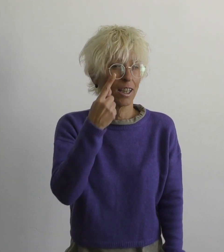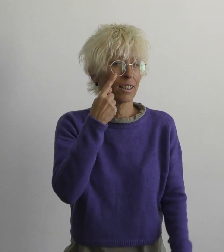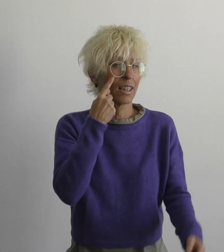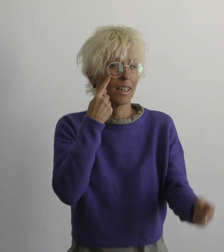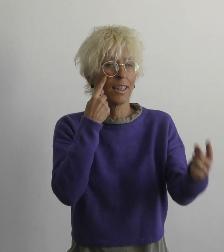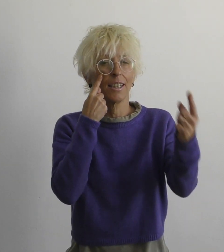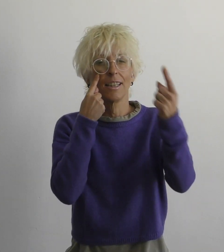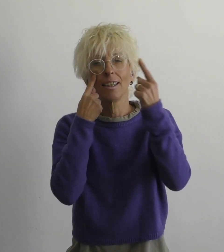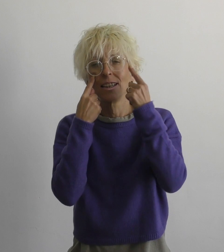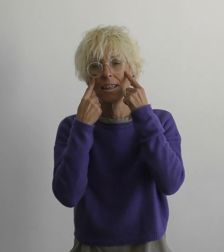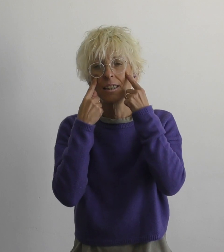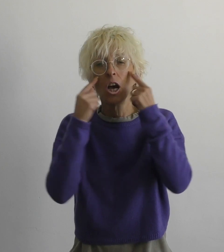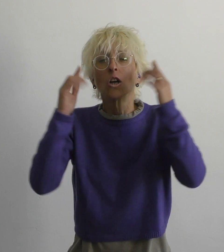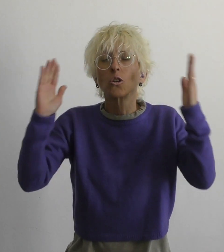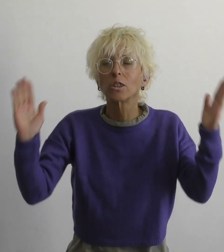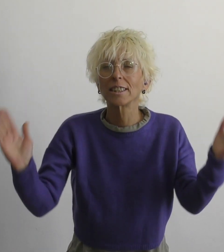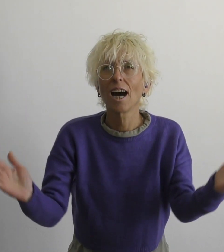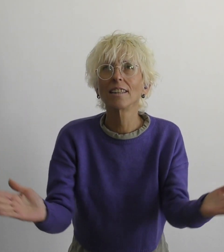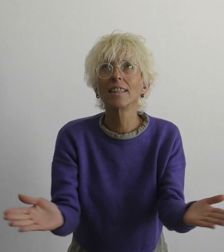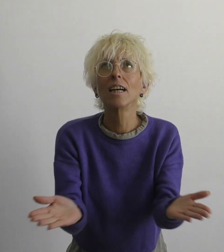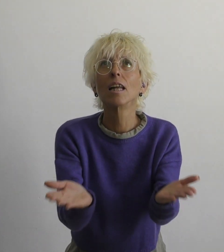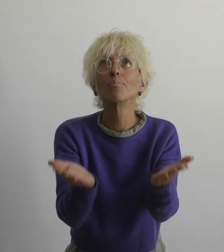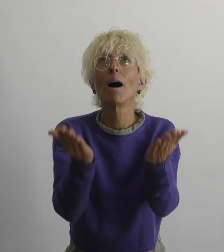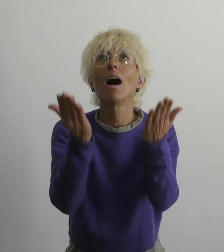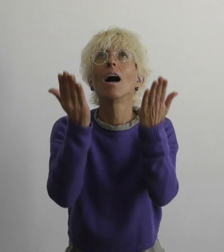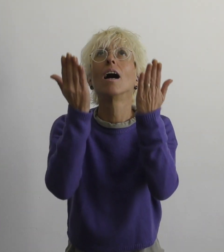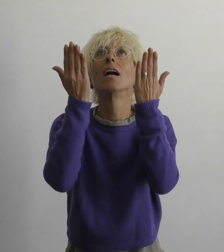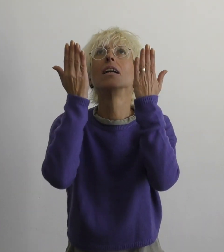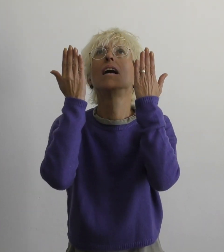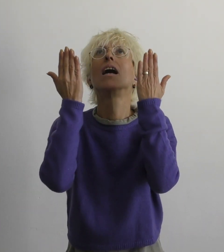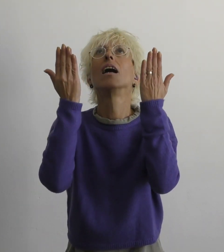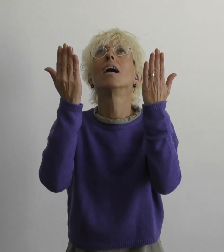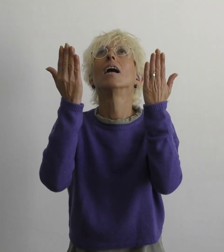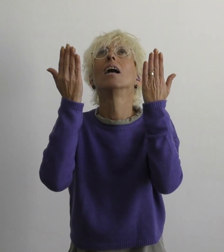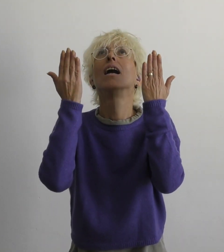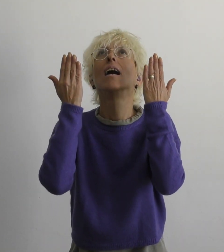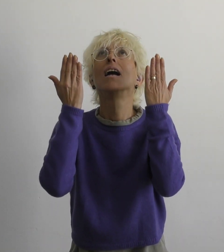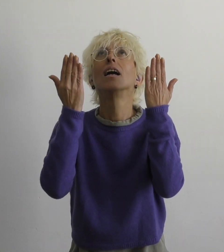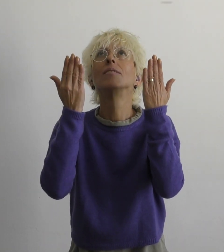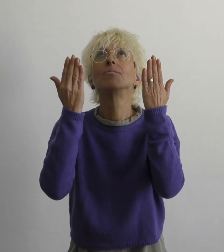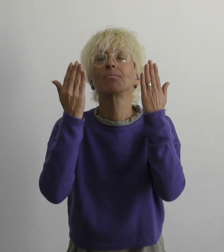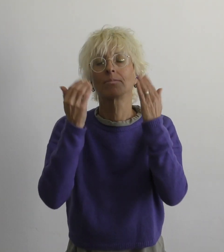оба глаза поднимаю я к небу